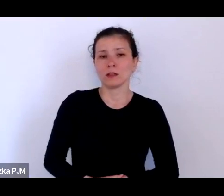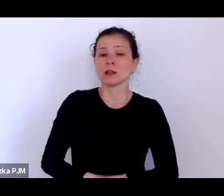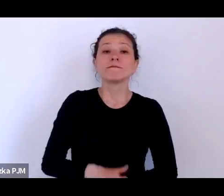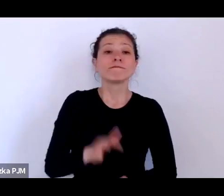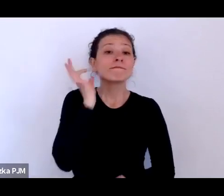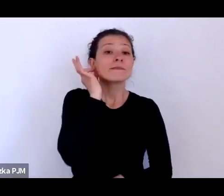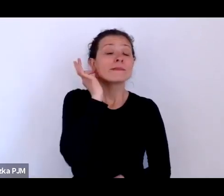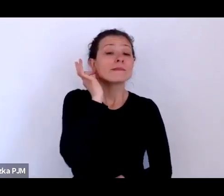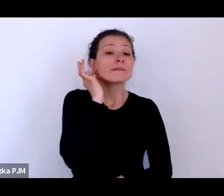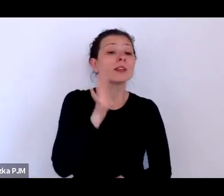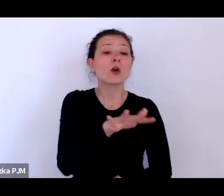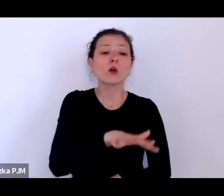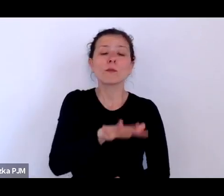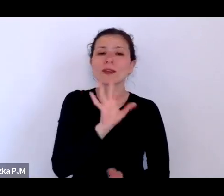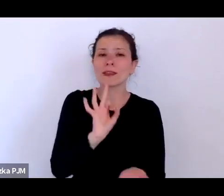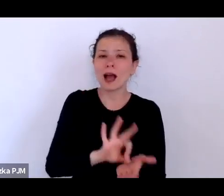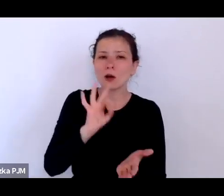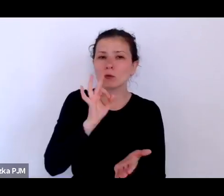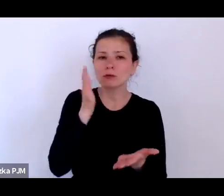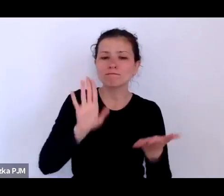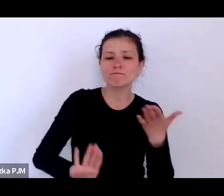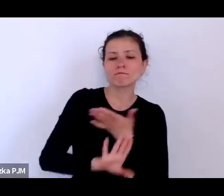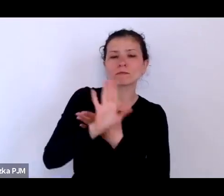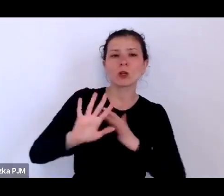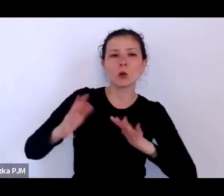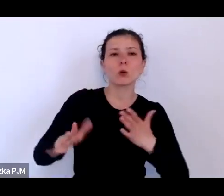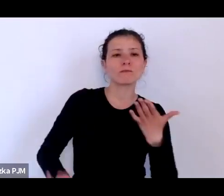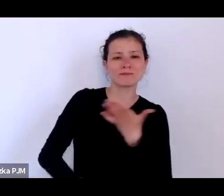tutaj są głównie przedstawione jako przedstawicielki konkretnej grupy zawodowej